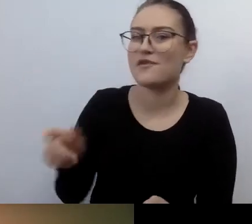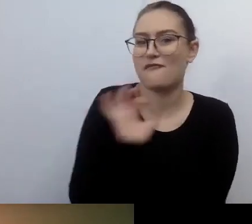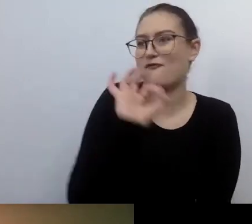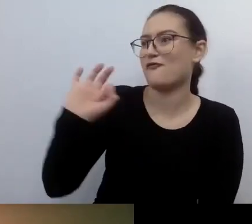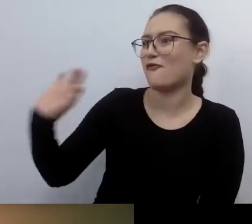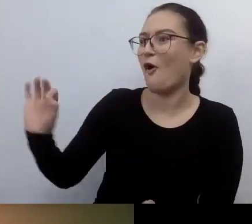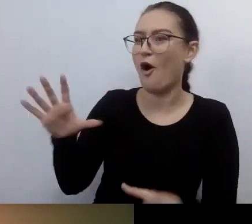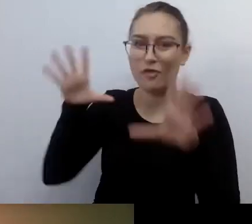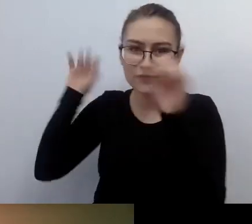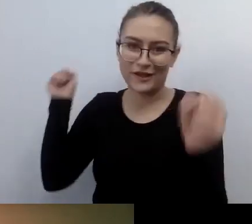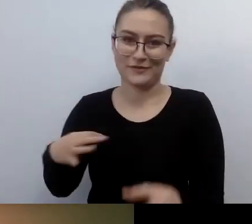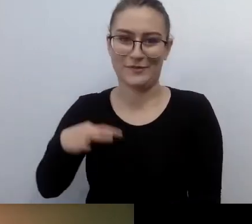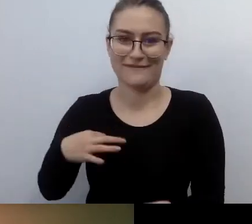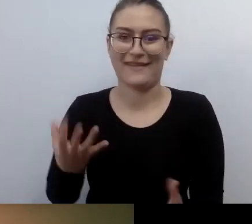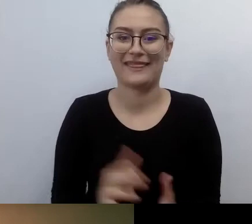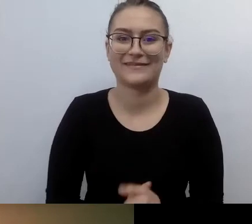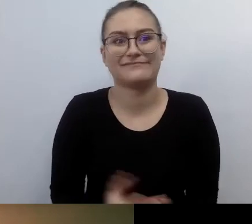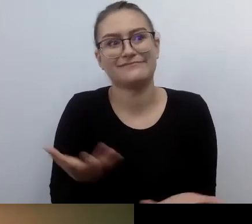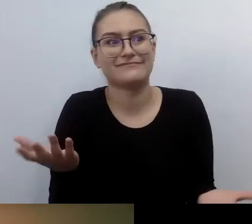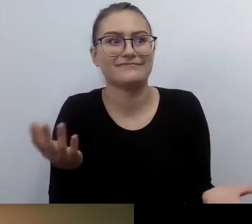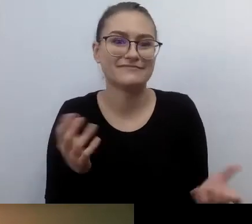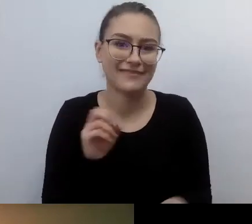Powinniśmy starać się